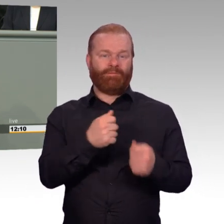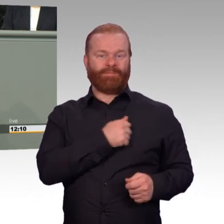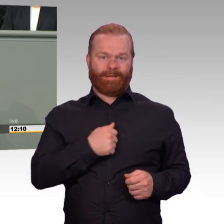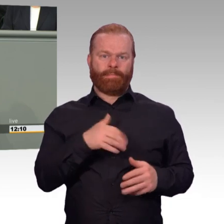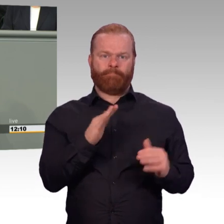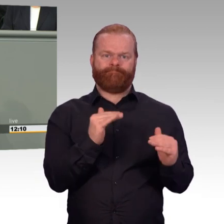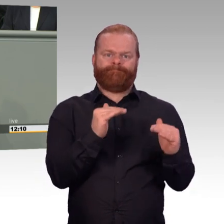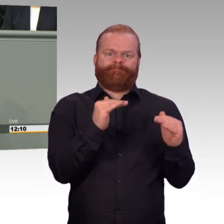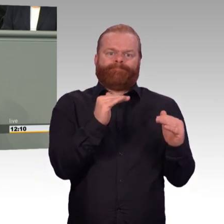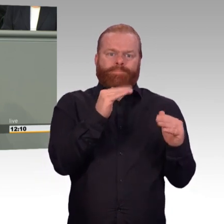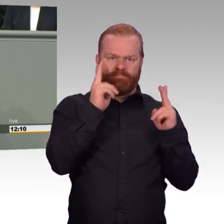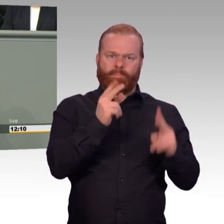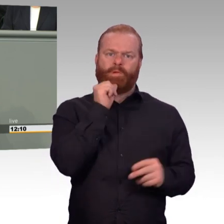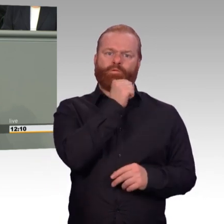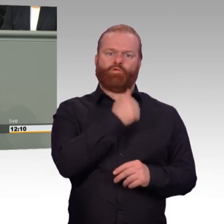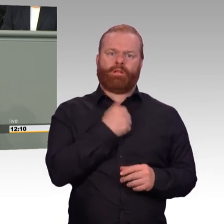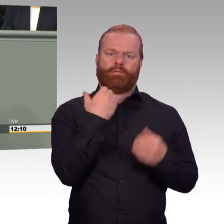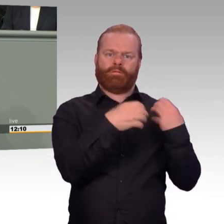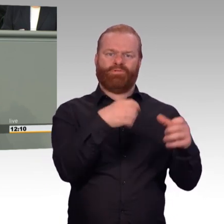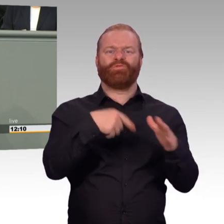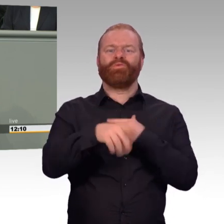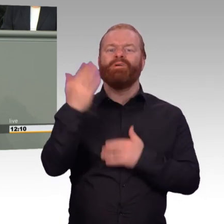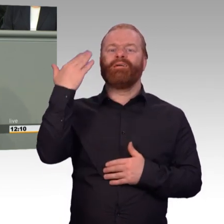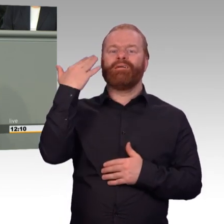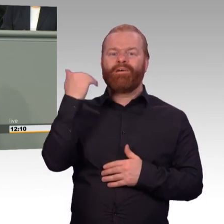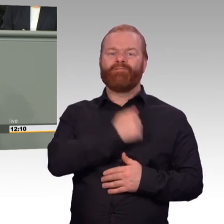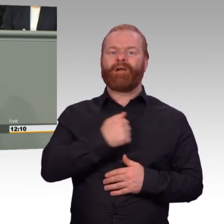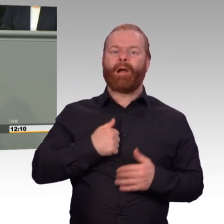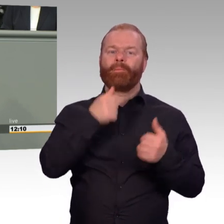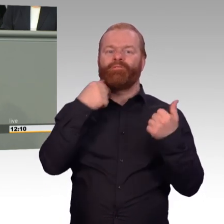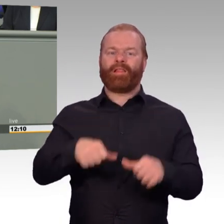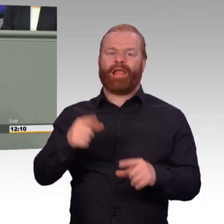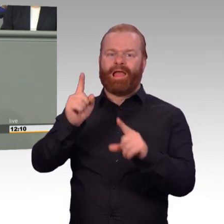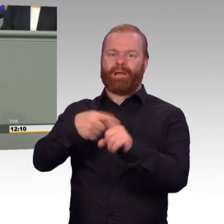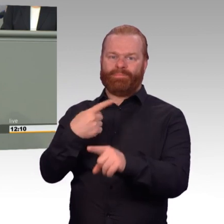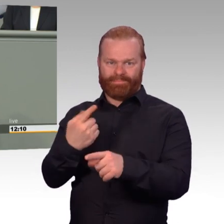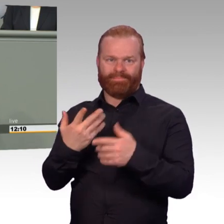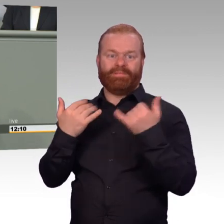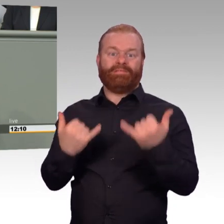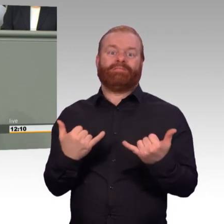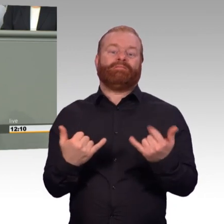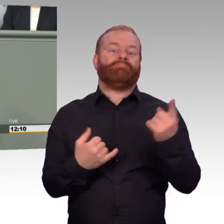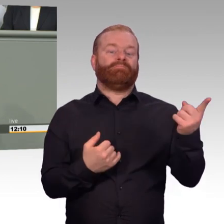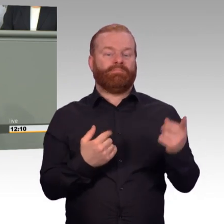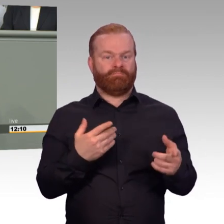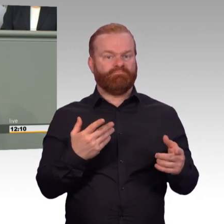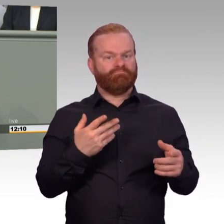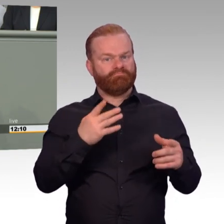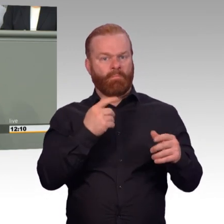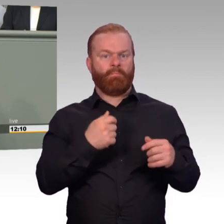eine gute Perspektive für den Berufs- und Lebensweg bietet und andererseits den Soldatinnen und Soldaten, die schon lange in der Bundeswehr dienen,